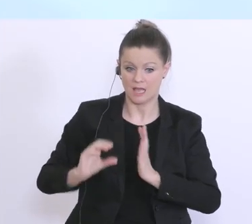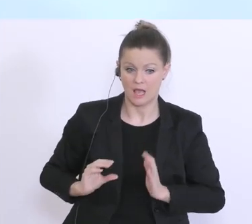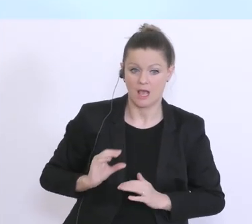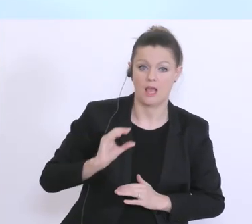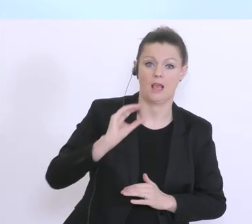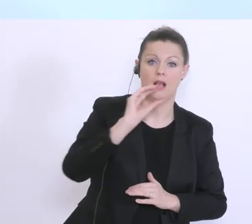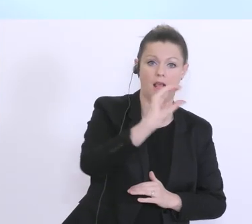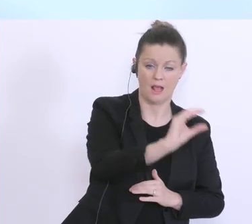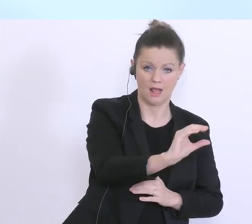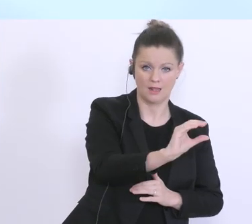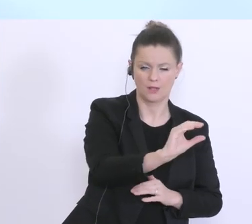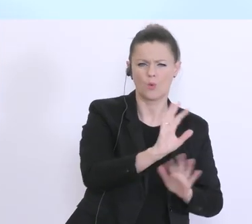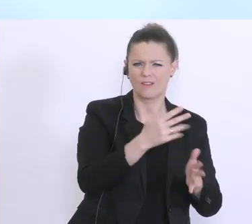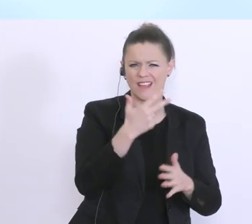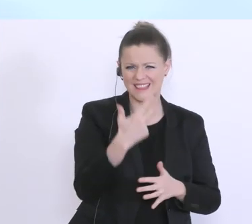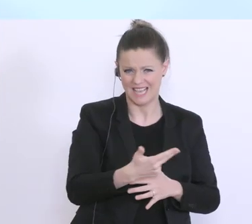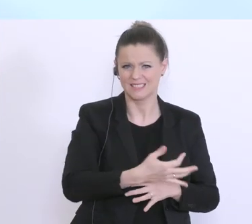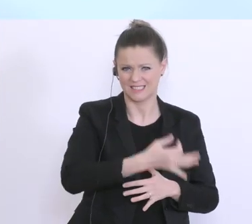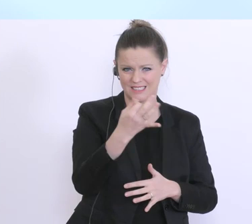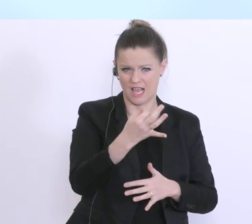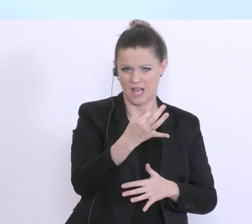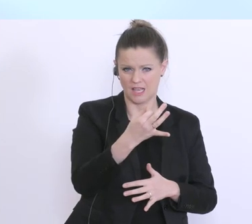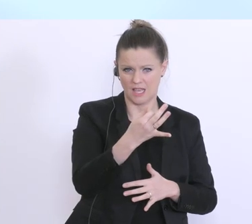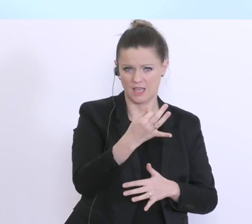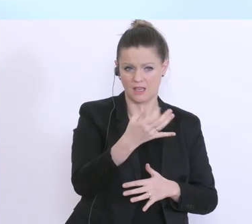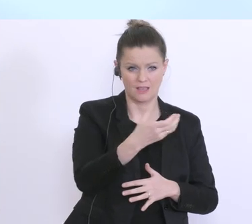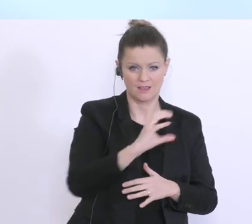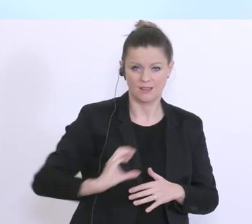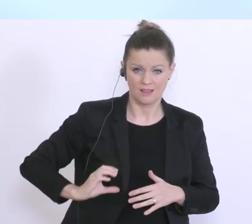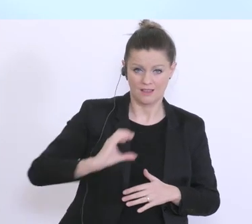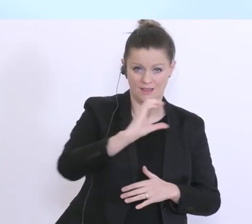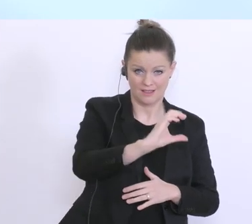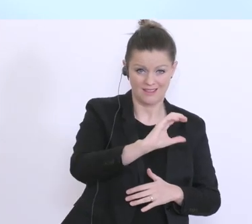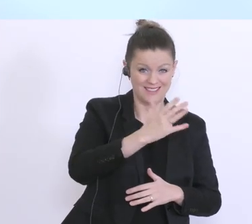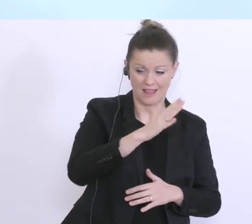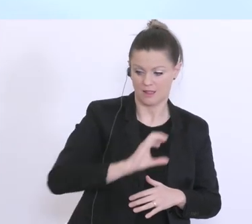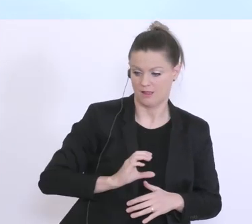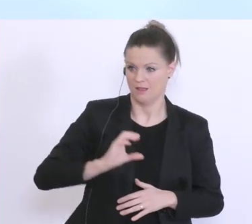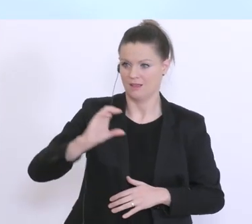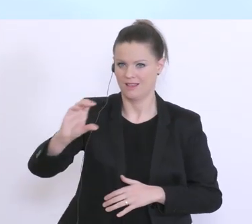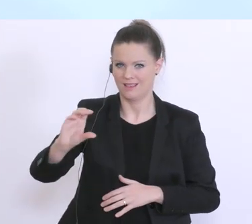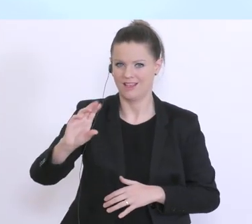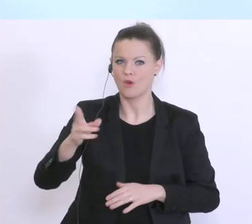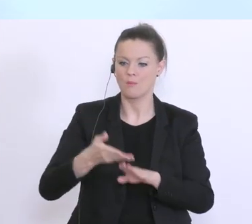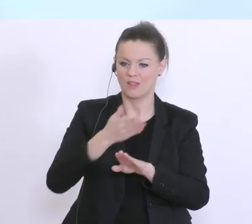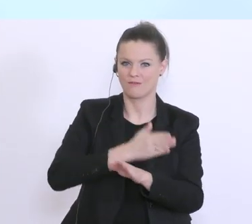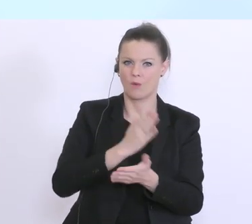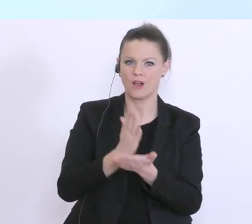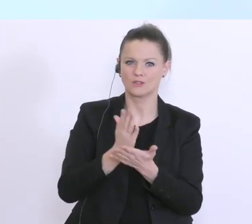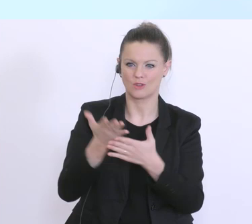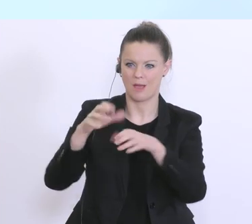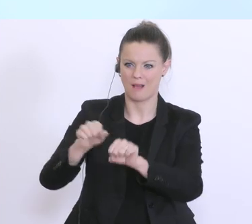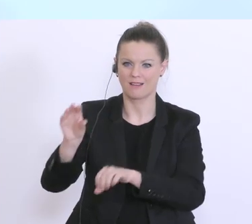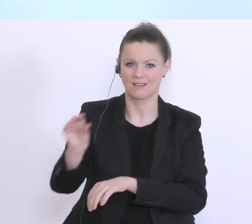ca. 30 Tagen an die Hausbank, und auf diese Weise wird eben auch diese Vorfinanzierung der Hausbank